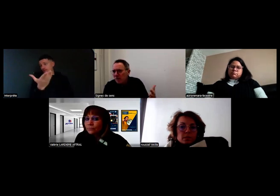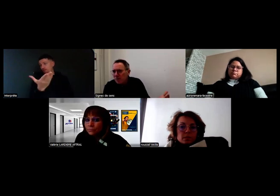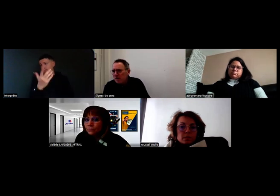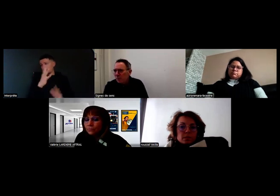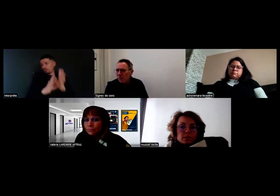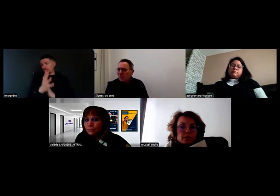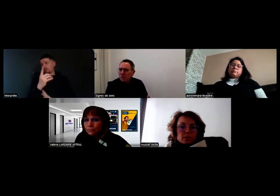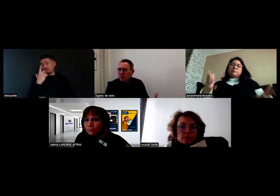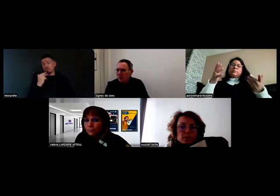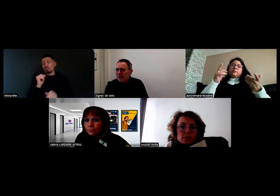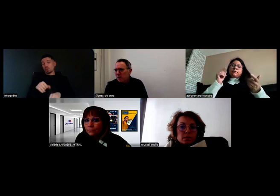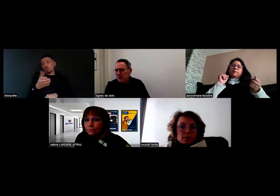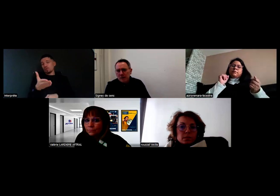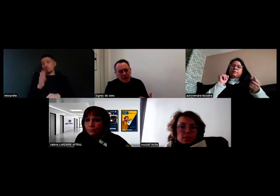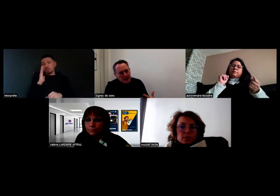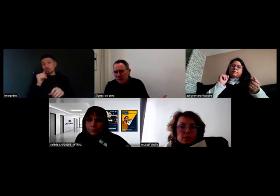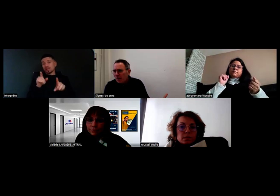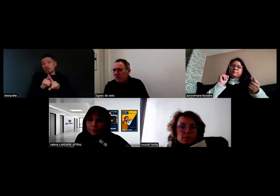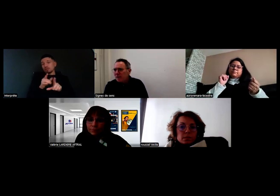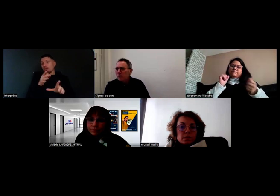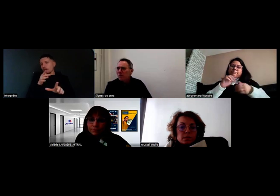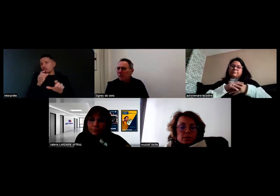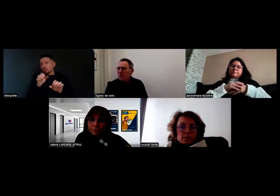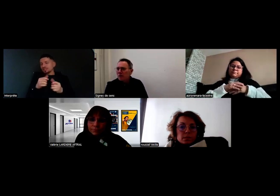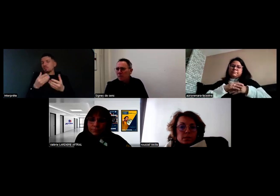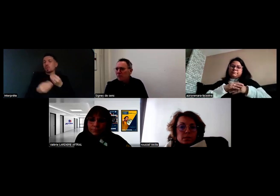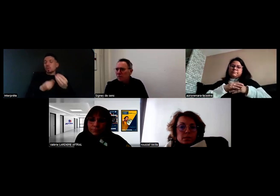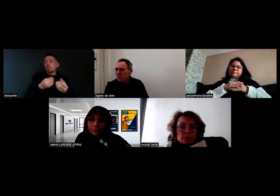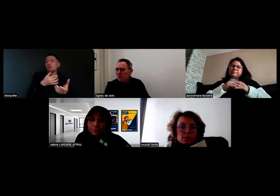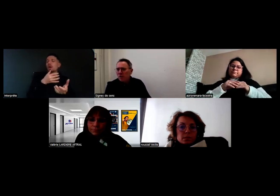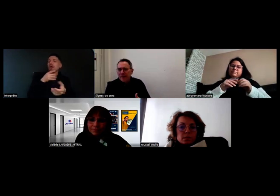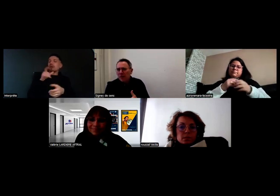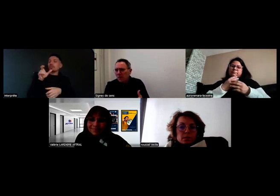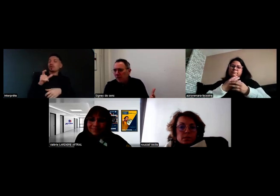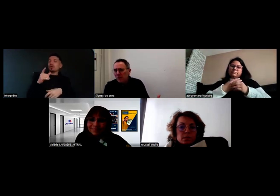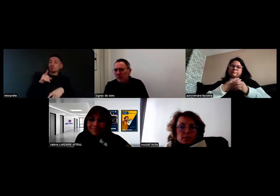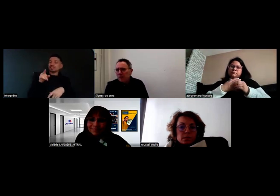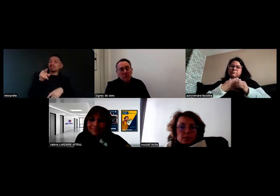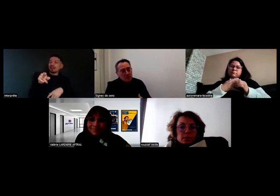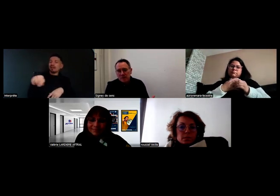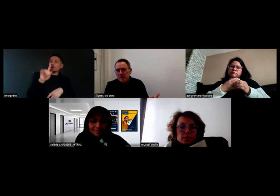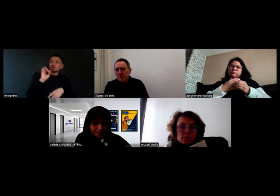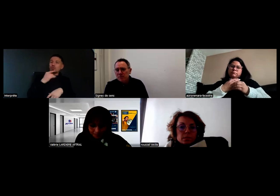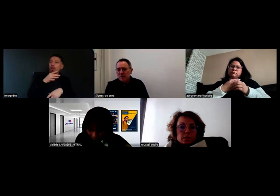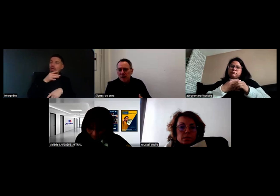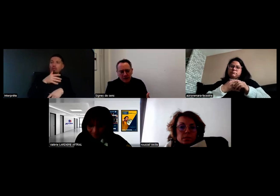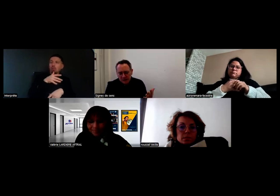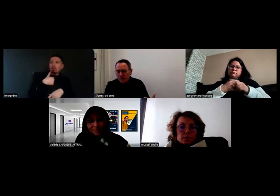et penser que c'est impossible, alors que si c'est possible. Ou sur l'impossibilité d'accueillir une personne sourde en formation, et bien si c'est possible.